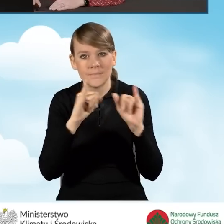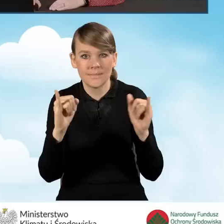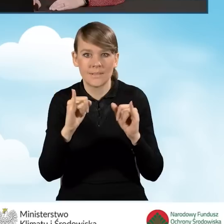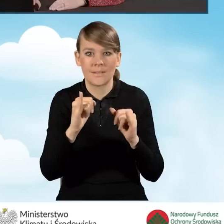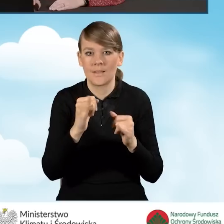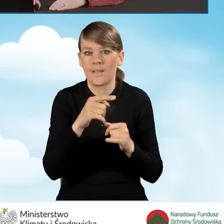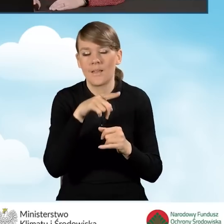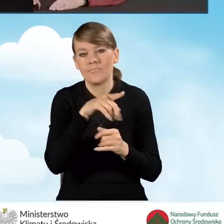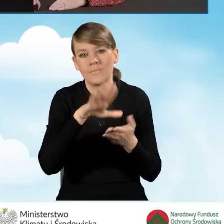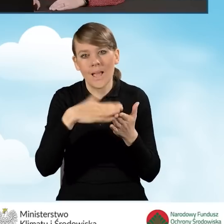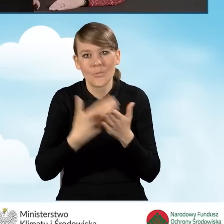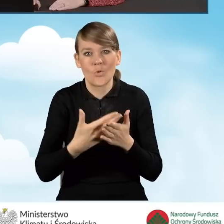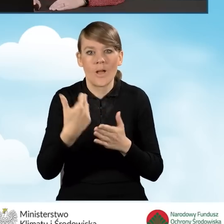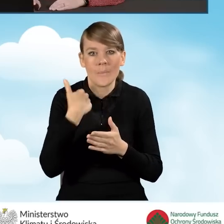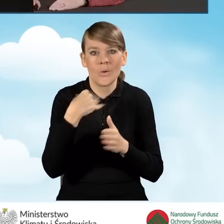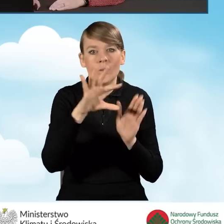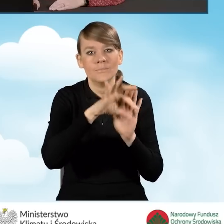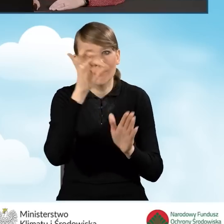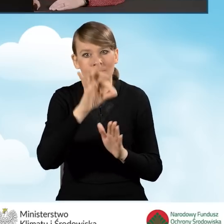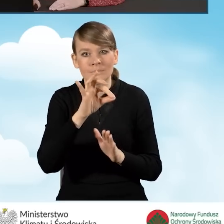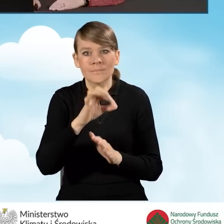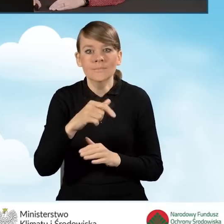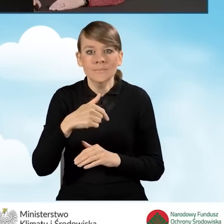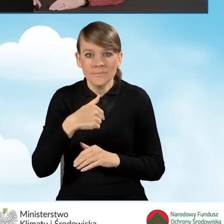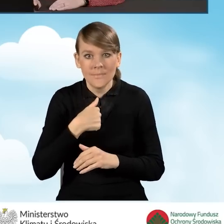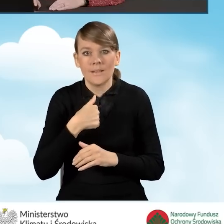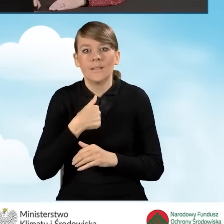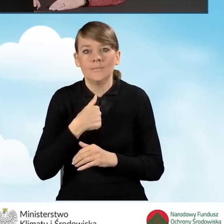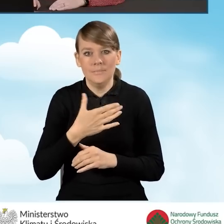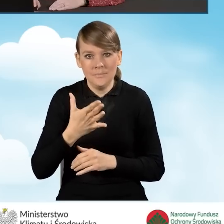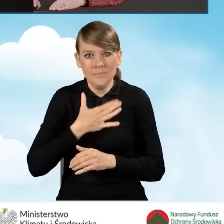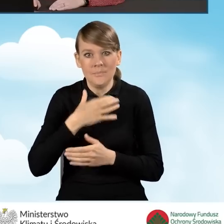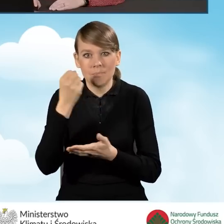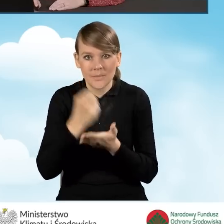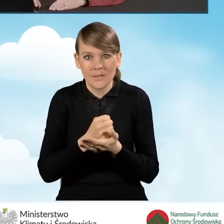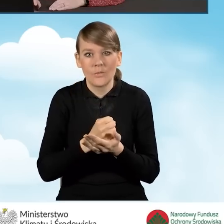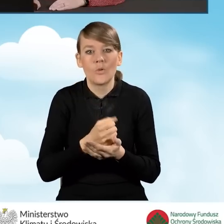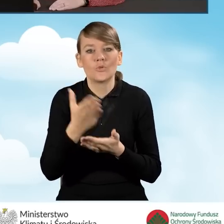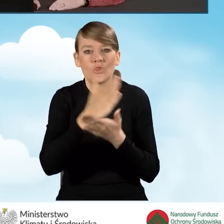czyli np. wskazaliśmy, że jesteśmy wnioskodawcą uprawnionym do części drugiej programu.